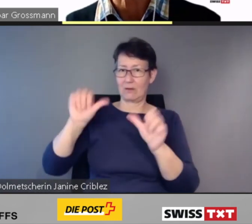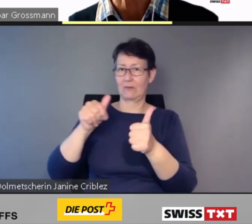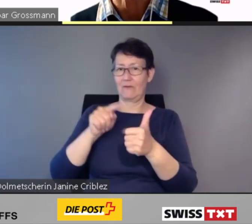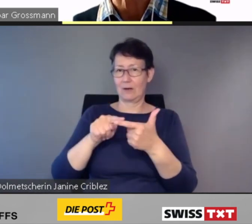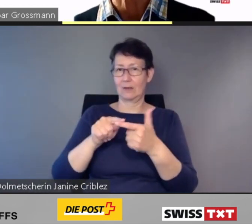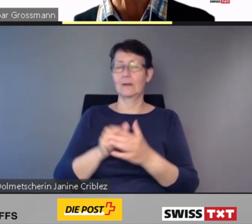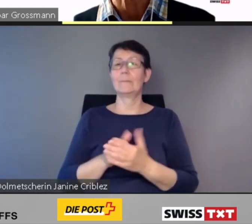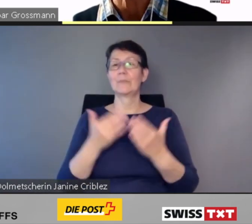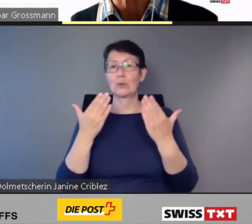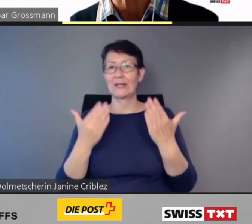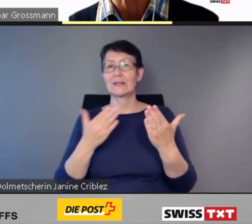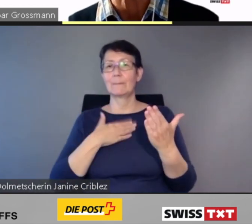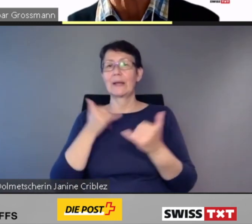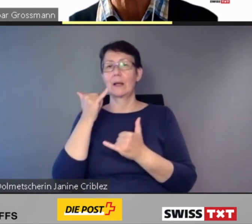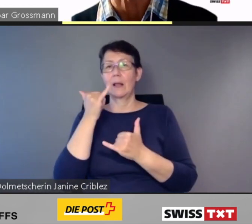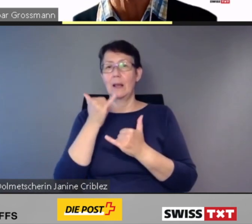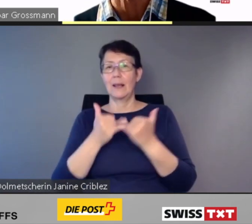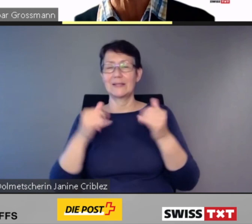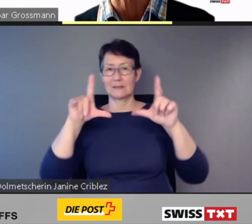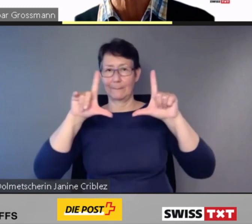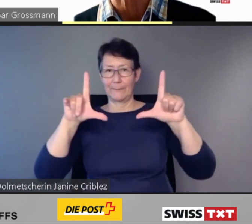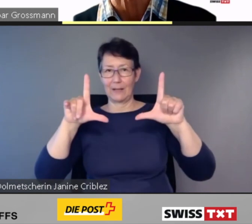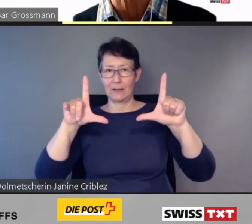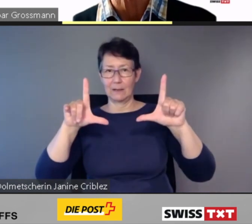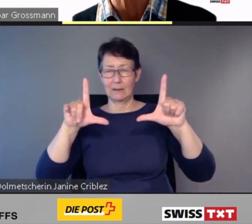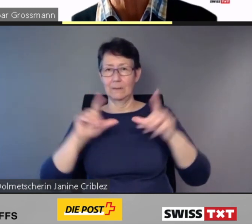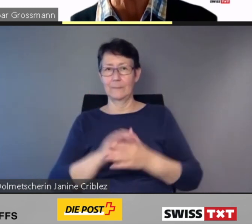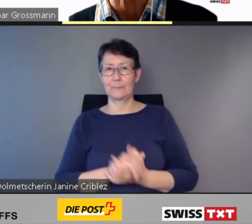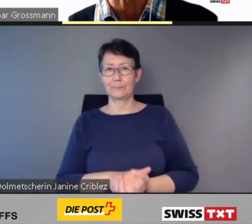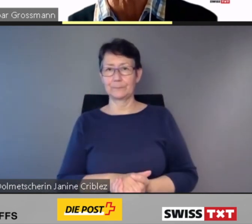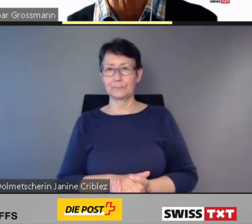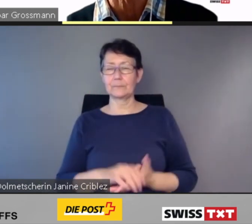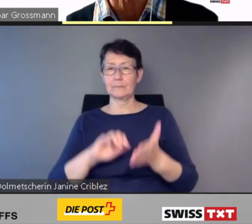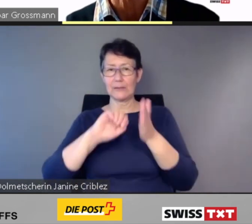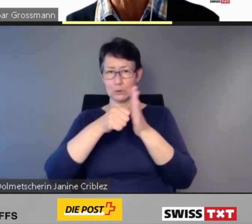Noch eine bitte.